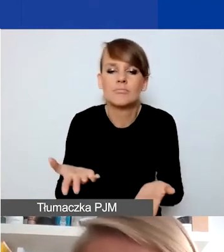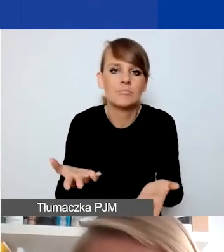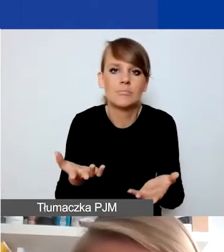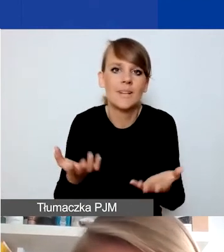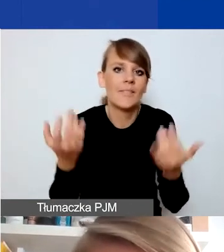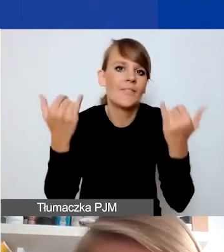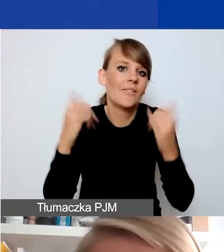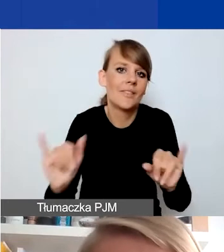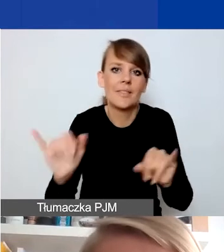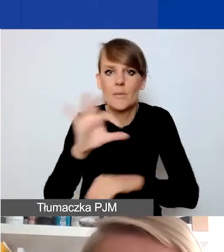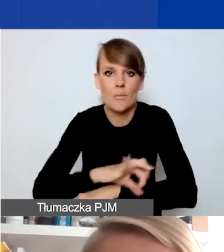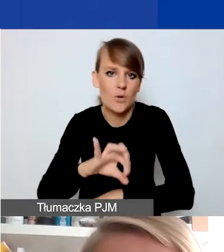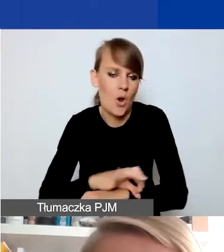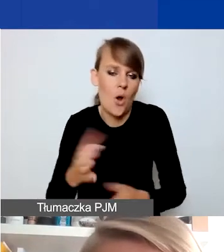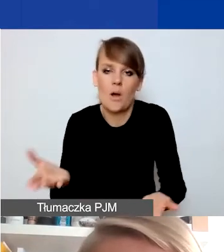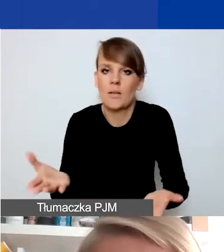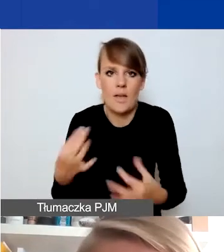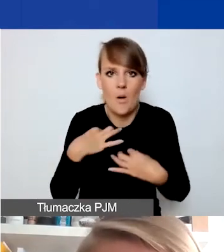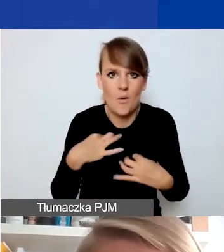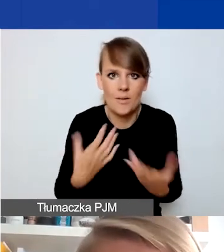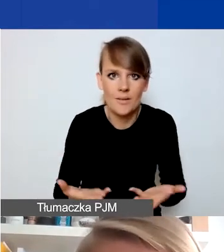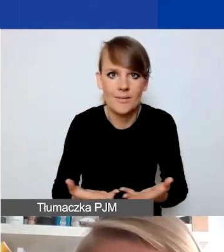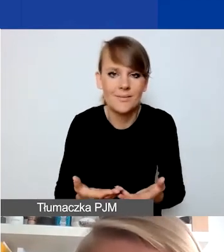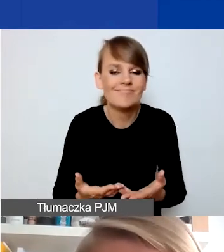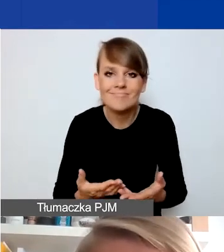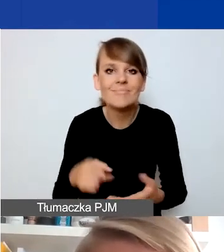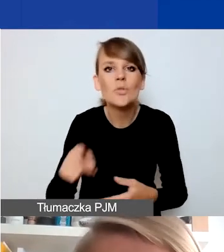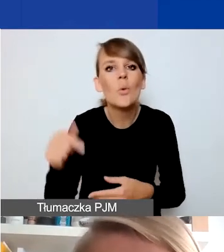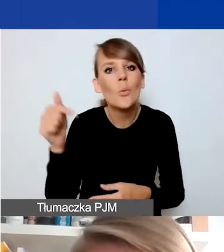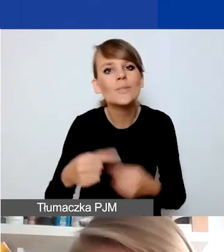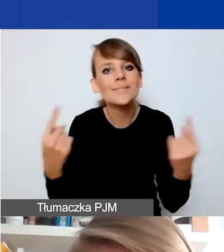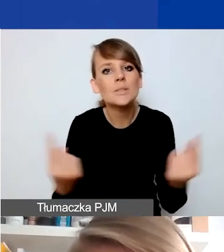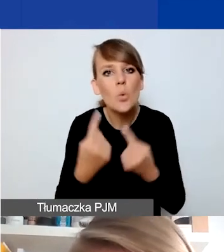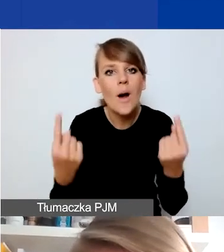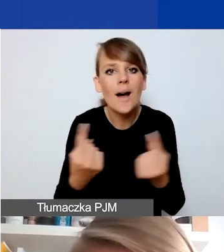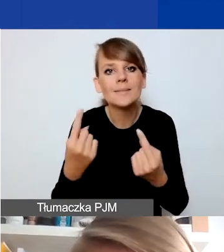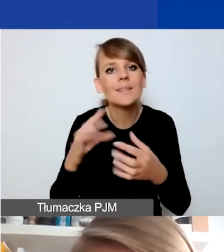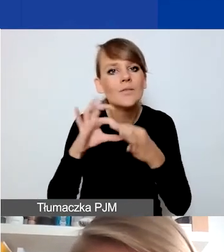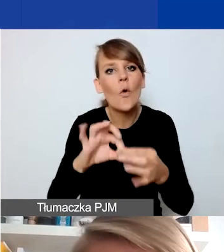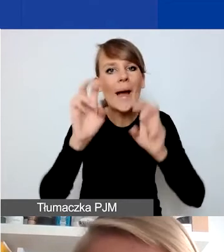w dowolnym innym projekcie. To muszą być sytuacje, które dotyczą konkretnego kryzysu,